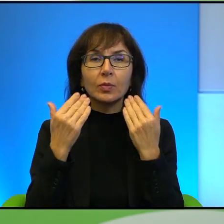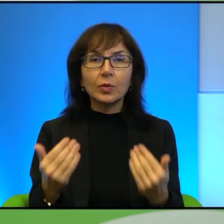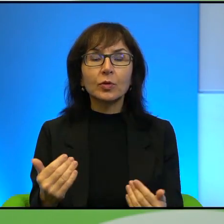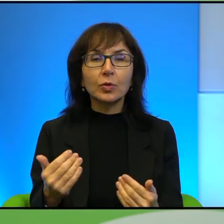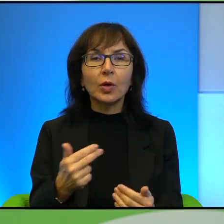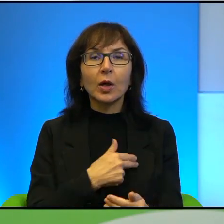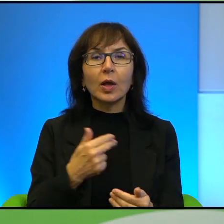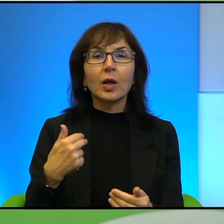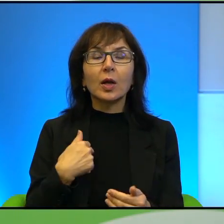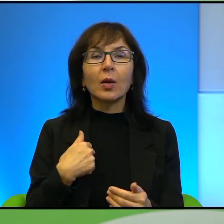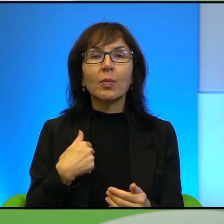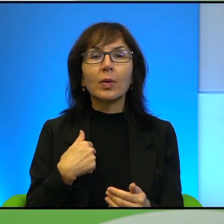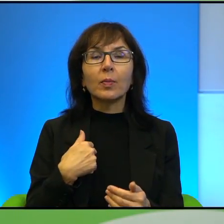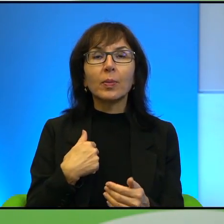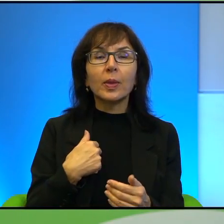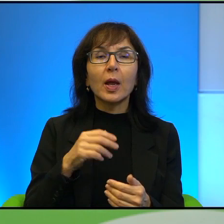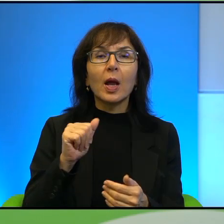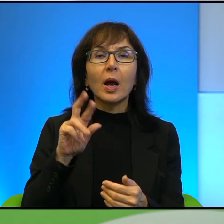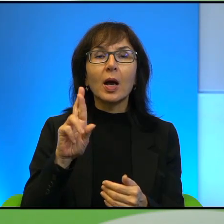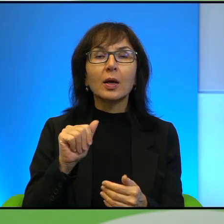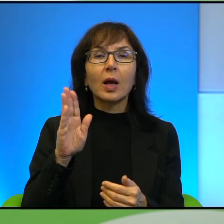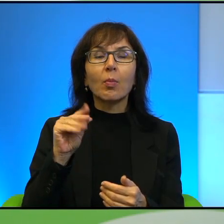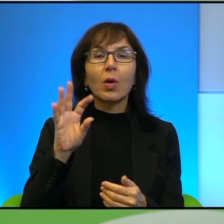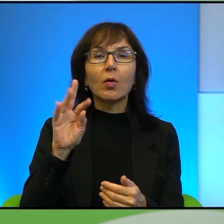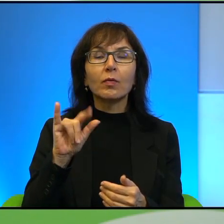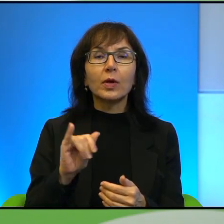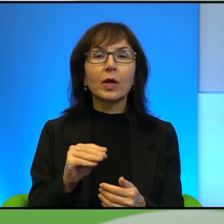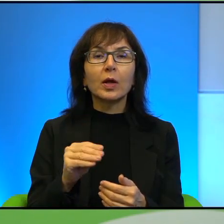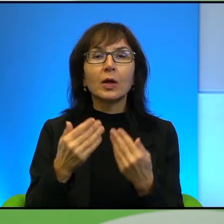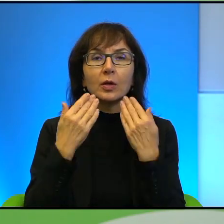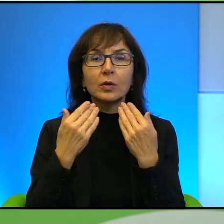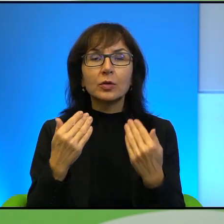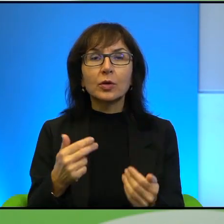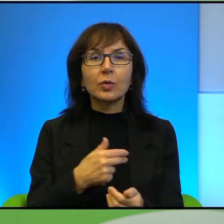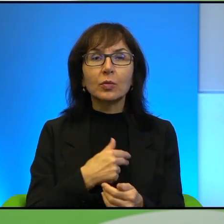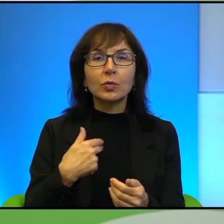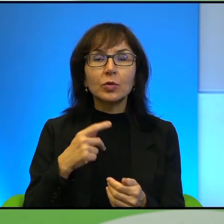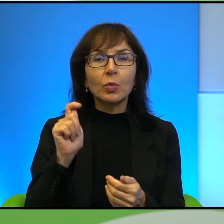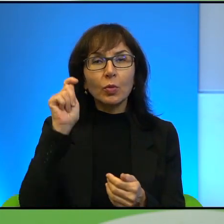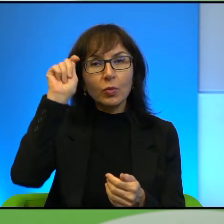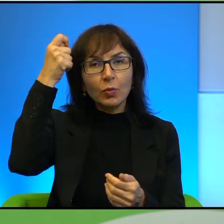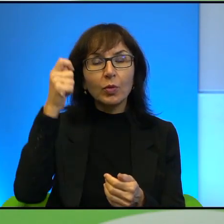Arabowie i nie tylko, wszyscy nam podziękują, bo dzięki naszemu uporowi tutaj spłynie na wszystkie narody błogosławieństwo, czyli to jest taka